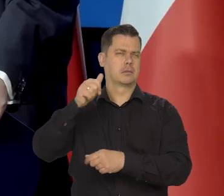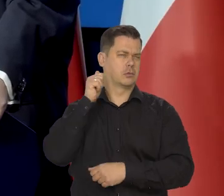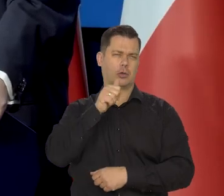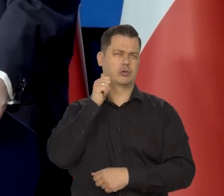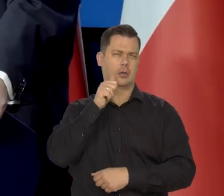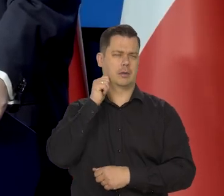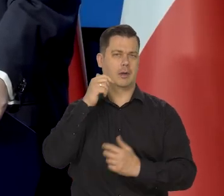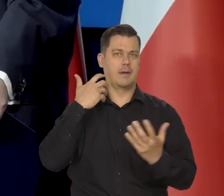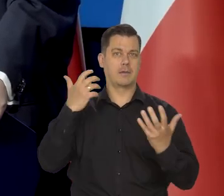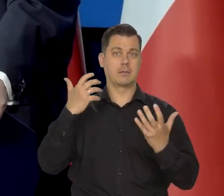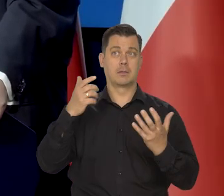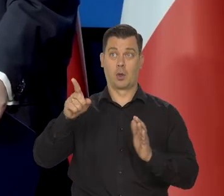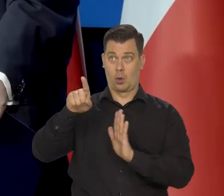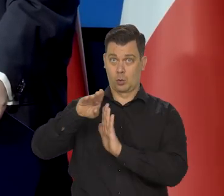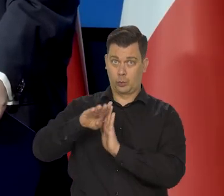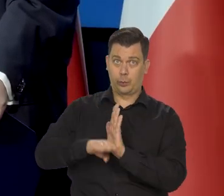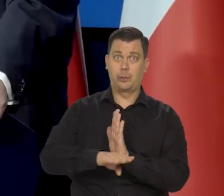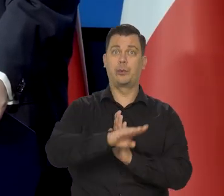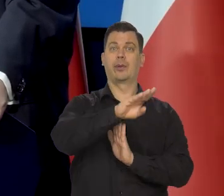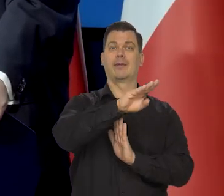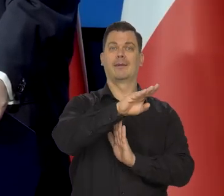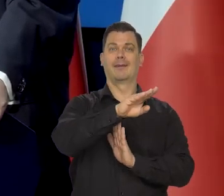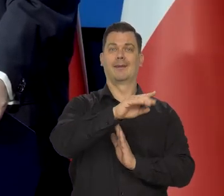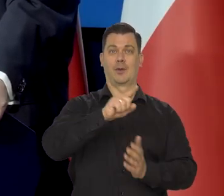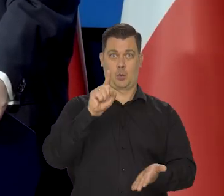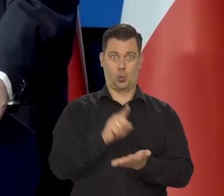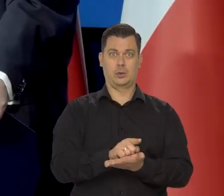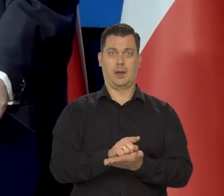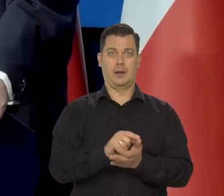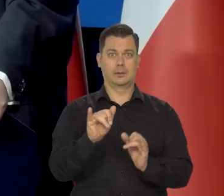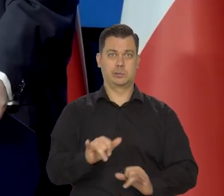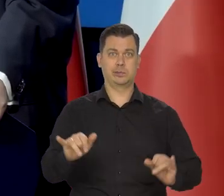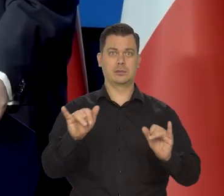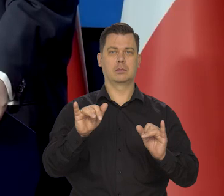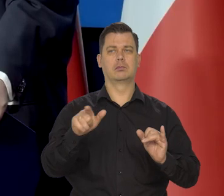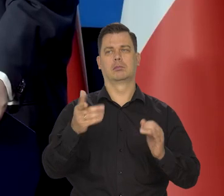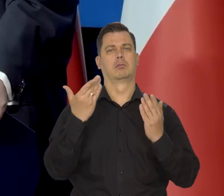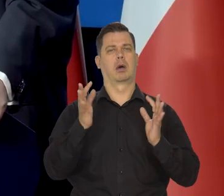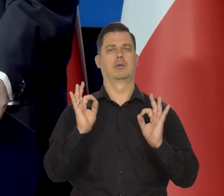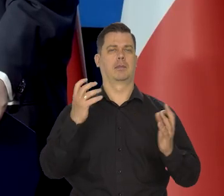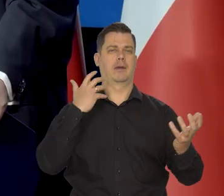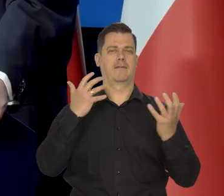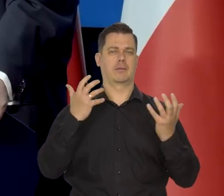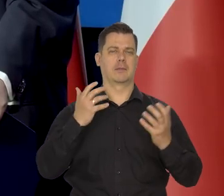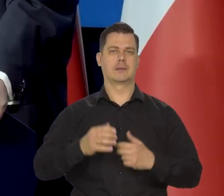Jak się Niemcom uda tak suchą nogą przejść no to dla nas bardzo dobra jest wiadomość,